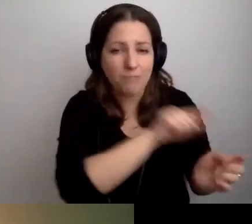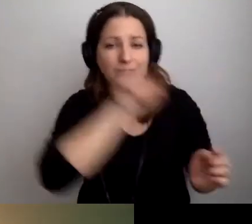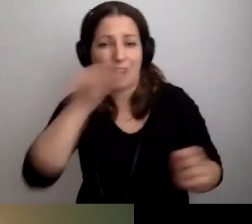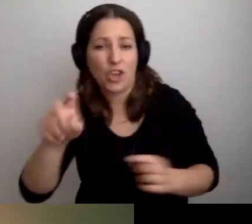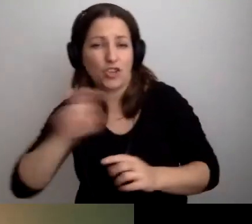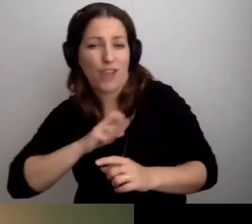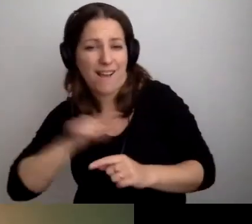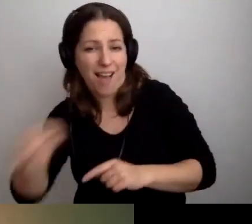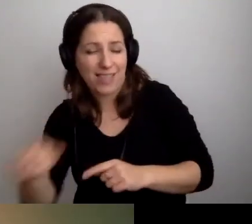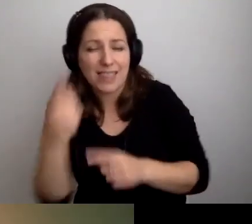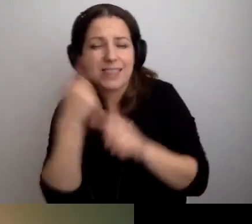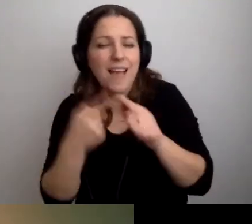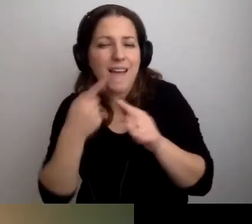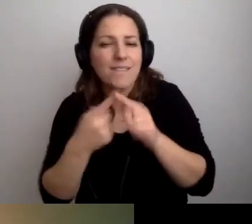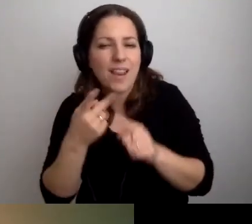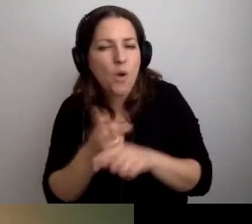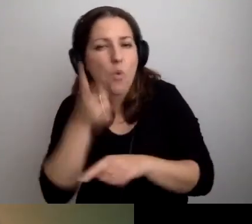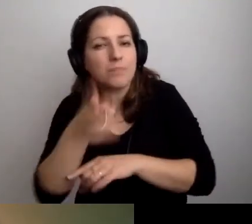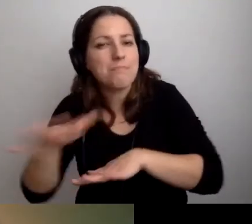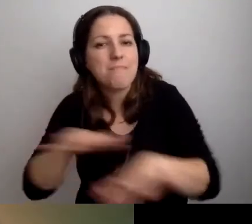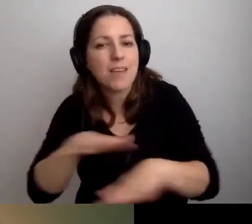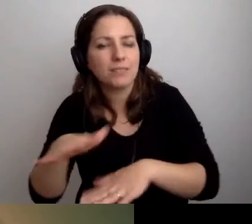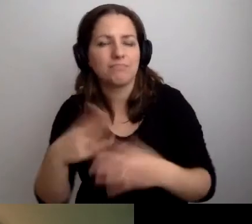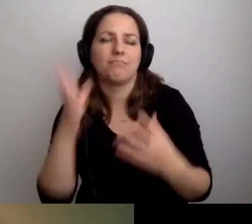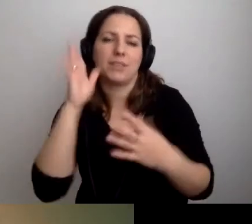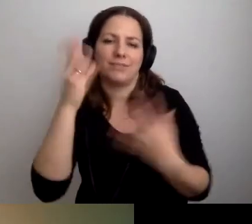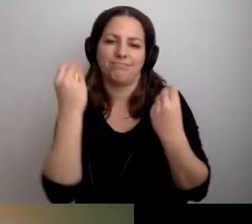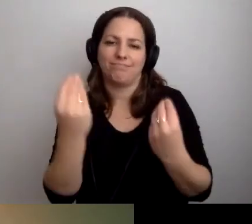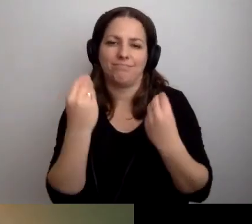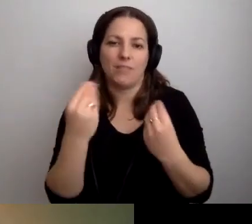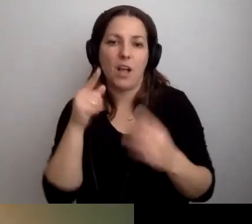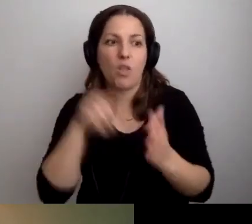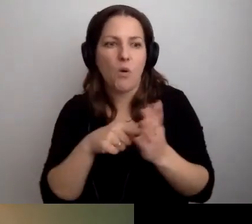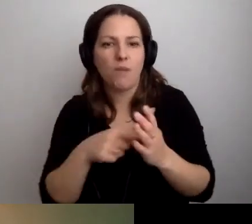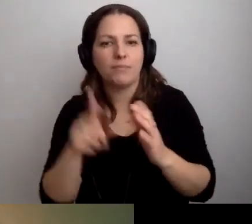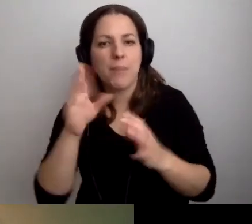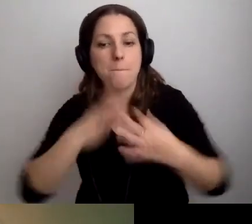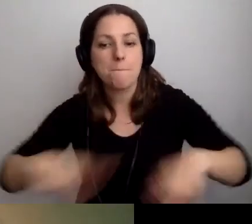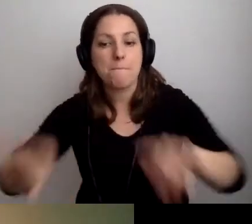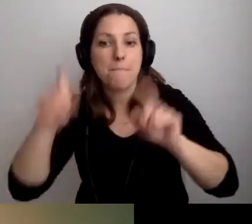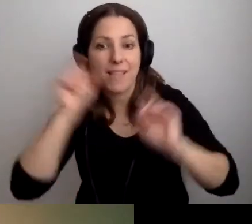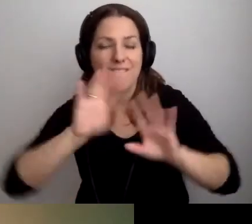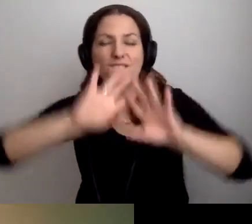Na chwilę udostępnijmy to miejsce. Dopóki nie pojawi się pętla indukcyjna we wszystkich pomieszczeniach,